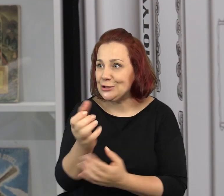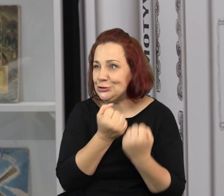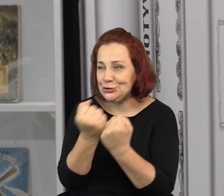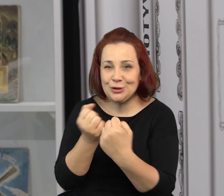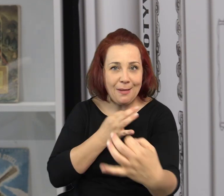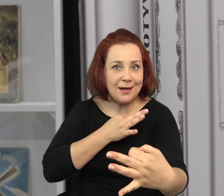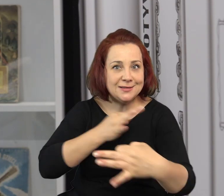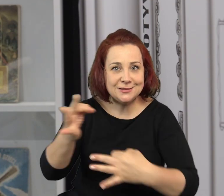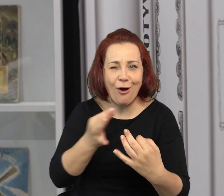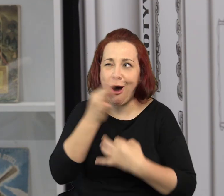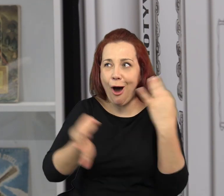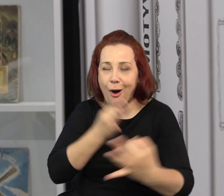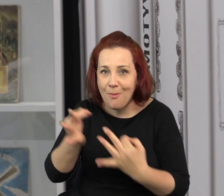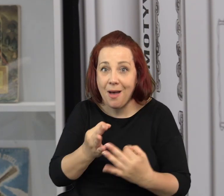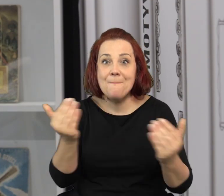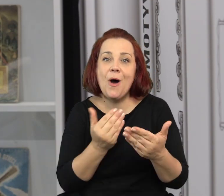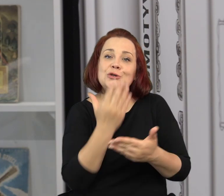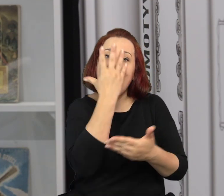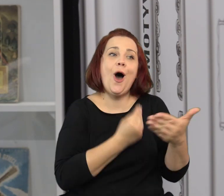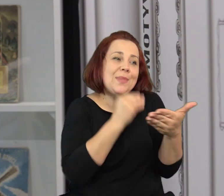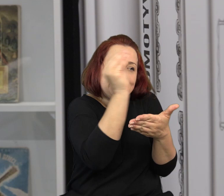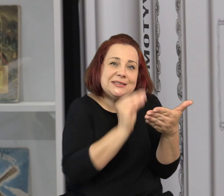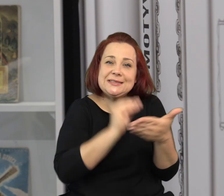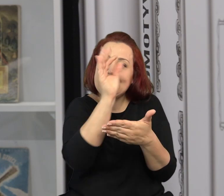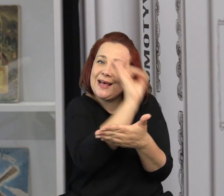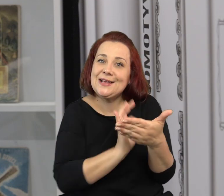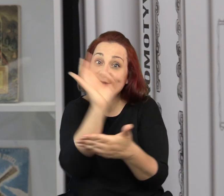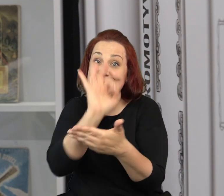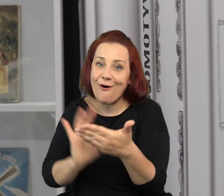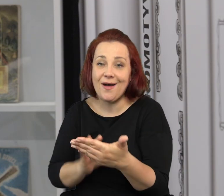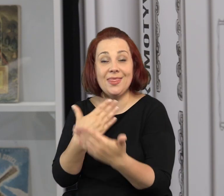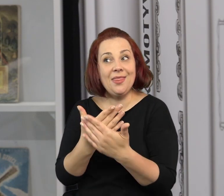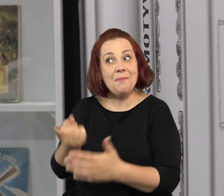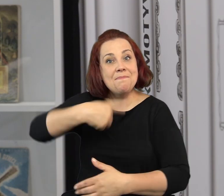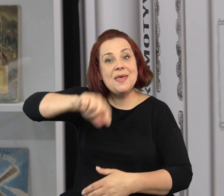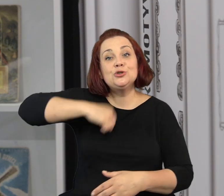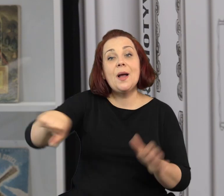Kiedy już stworzycie taką własną, fantastyczną opowieść, do zilustrowania jej.